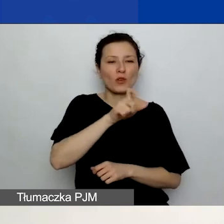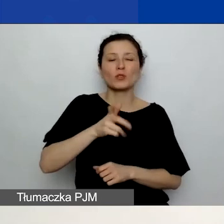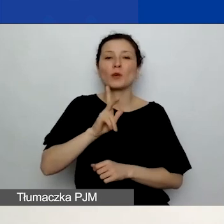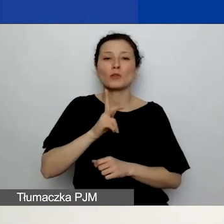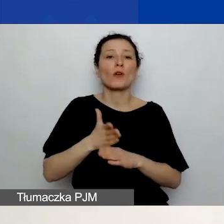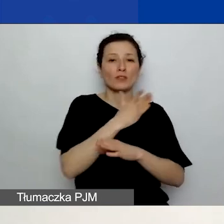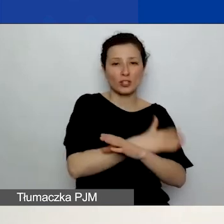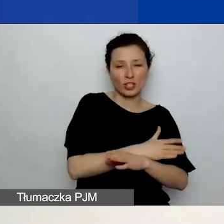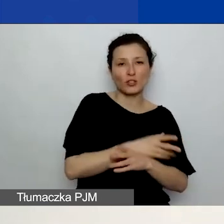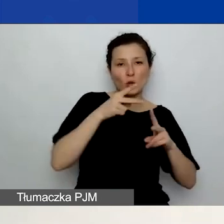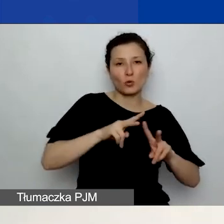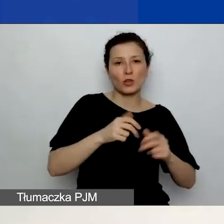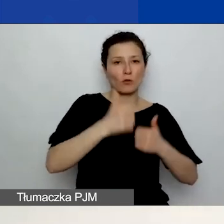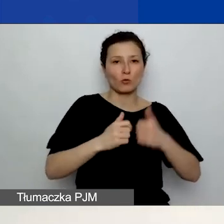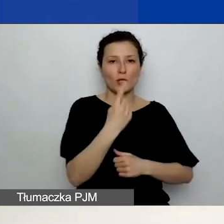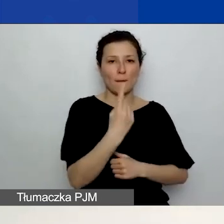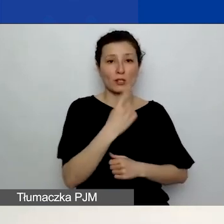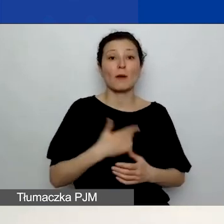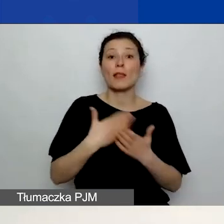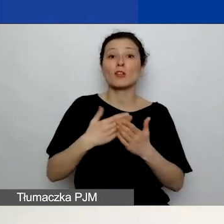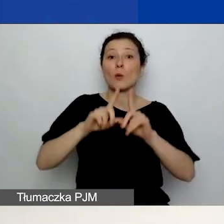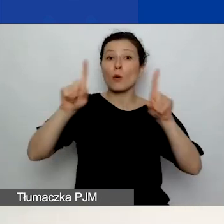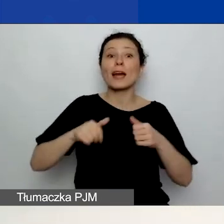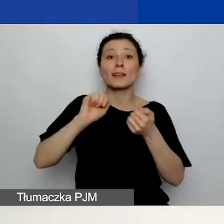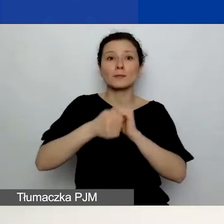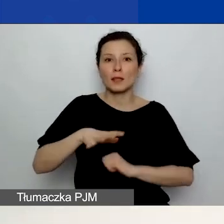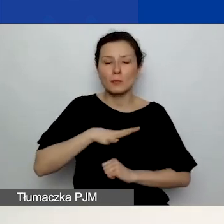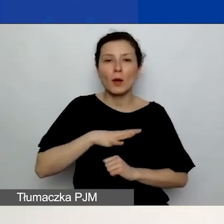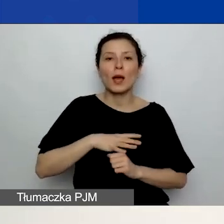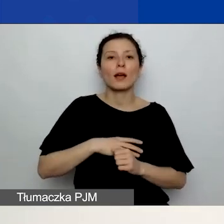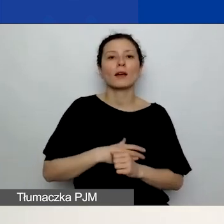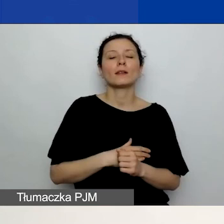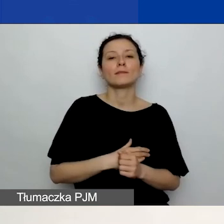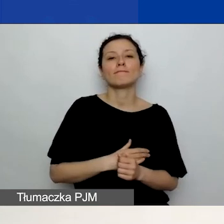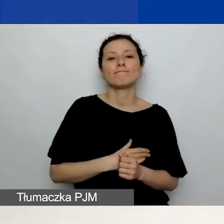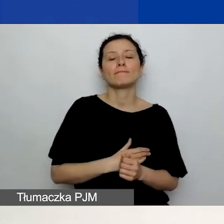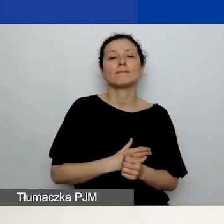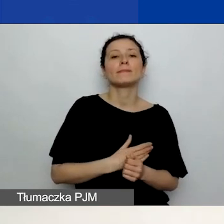ponieważ ta karta się zmieniła. Kryteria oceny - waga tych kryteriów trochę uległa zmianie.